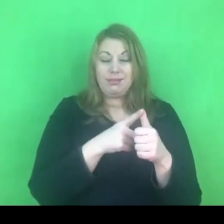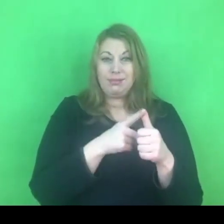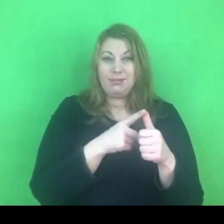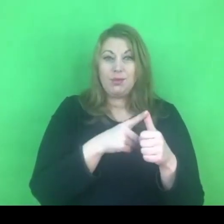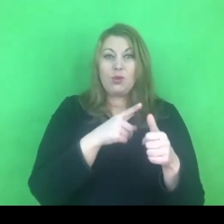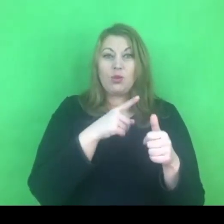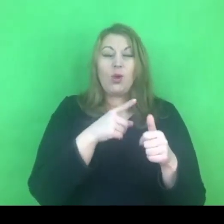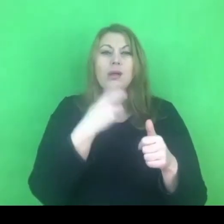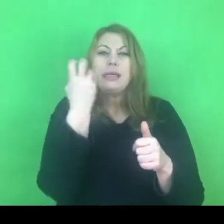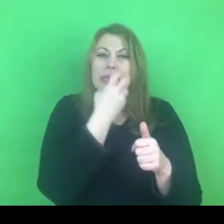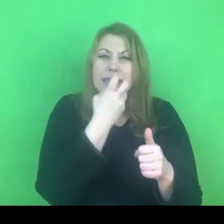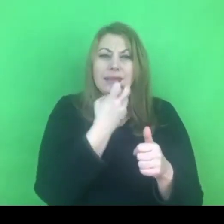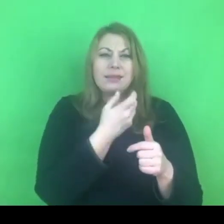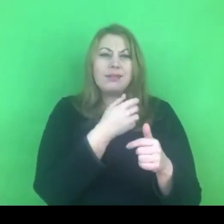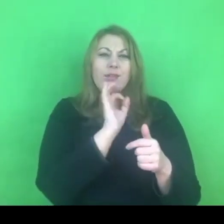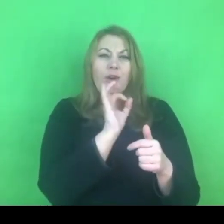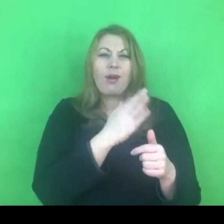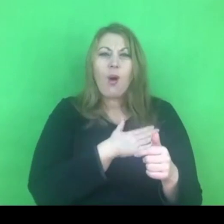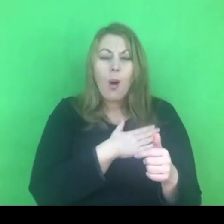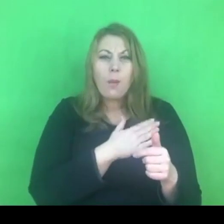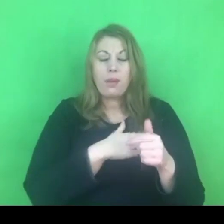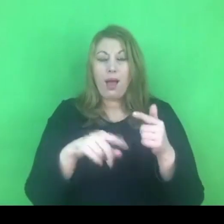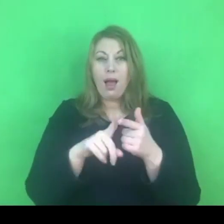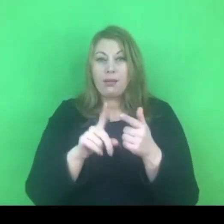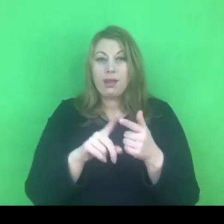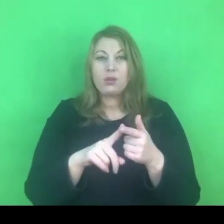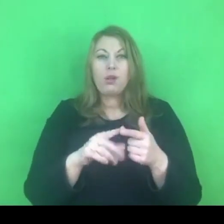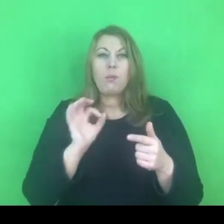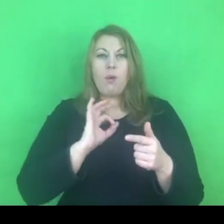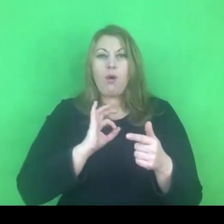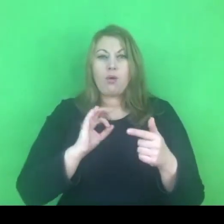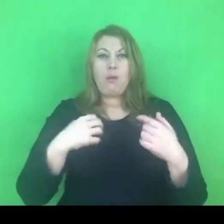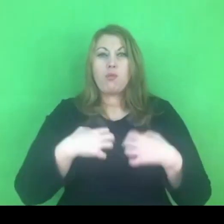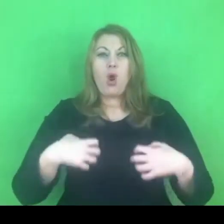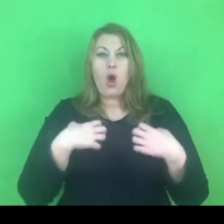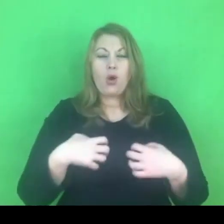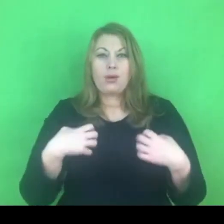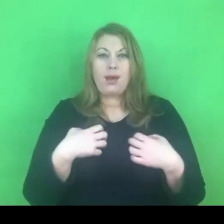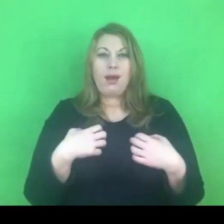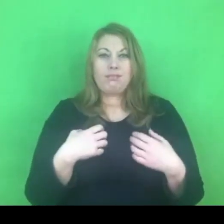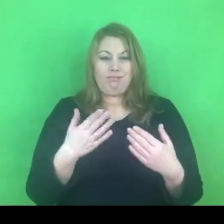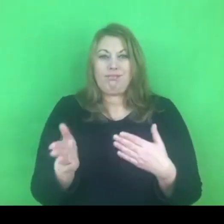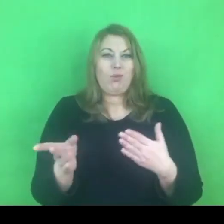jest istotne ze względu na prawa człowieka, ze względu na równość wobec prawa